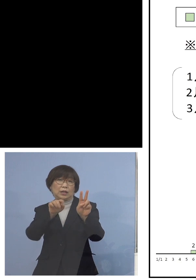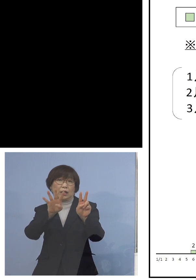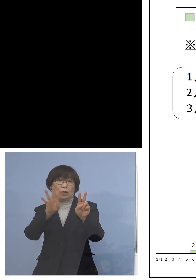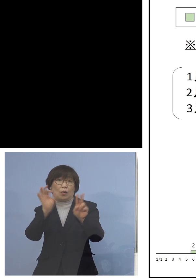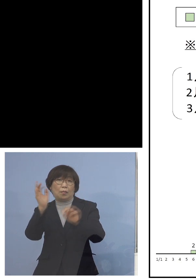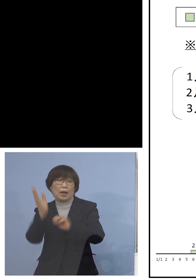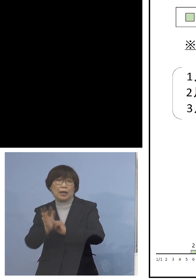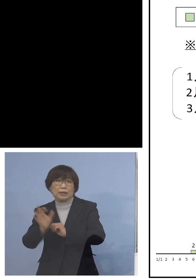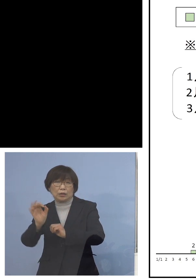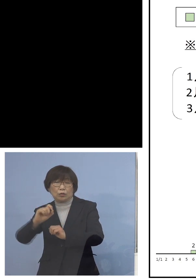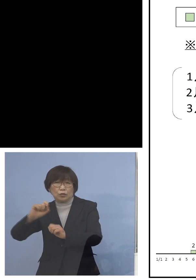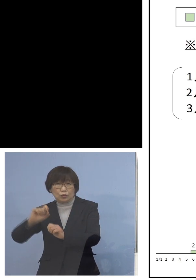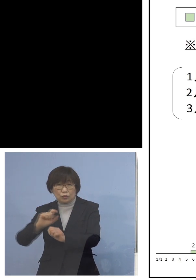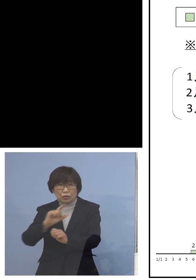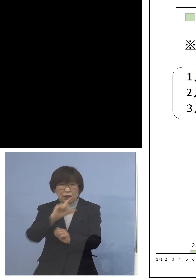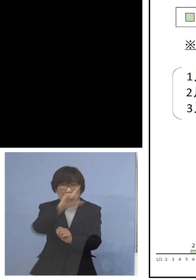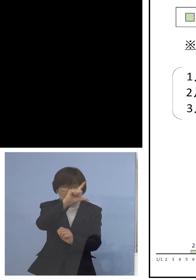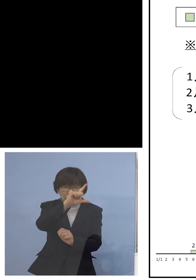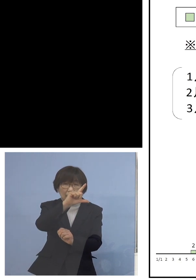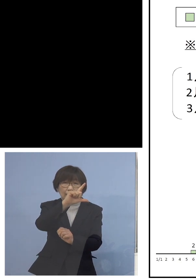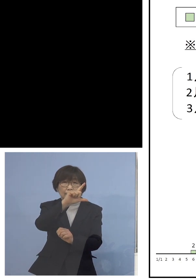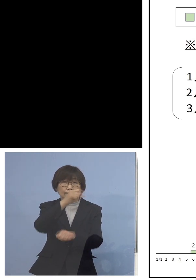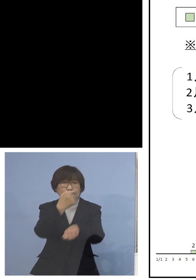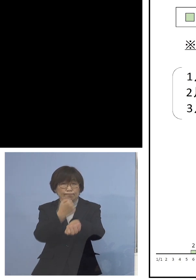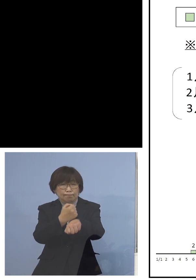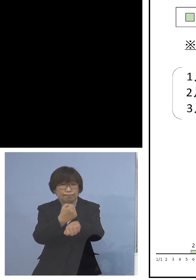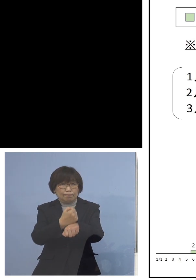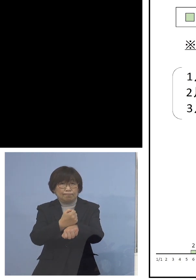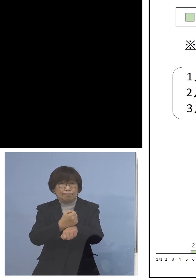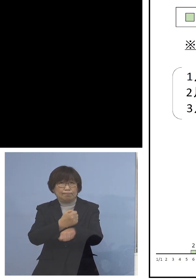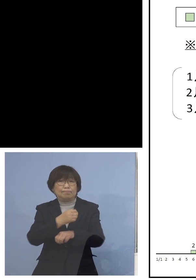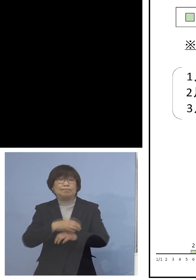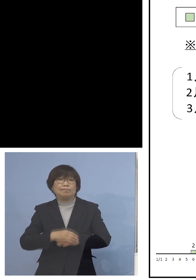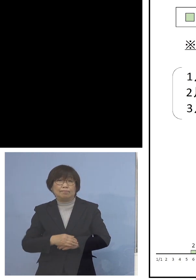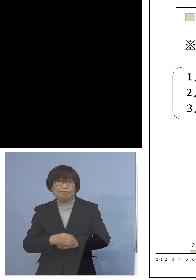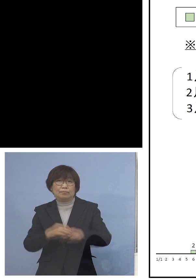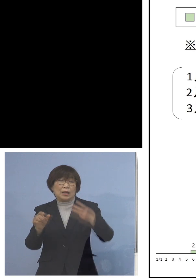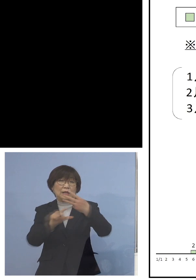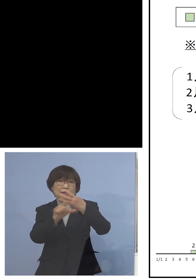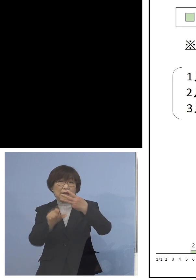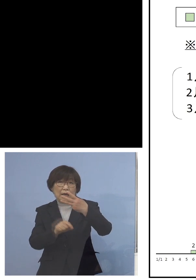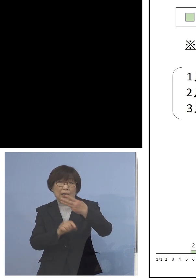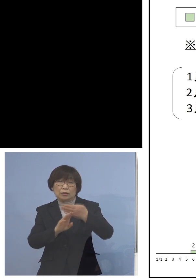大変だと言っていたんですが なんと3月に入ってもう今日